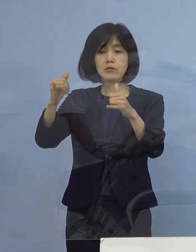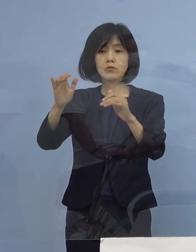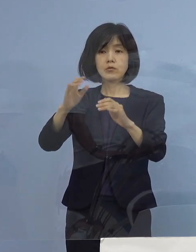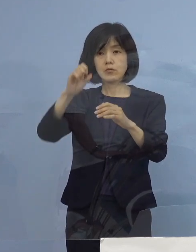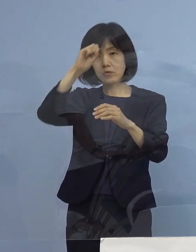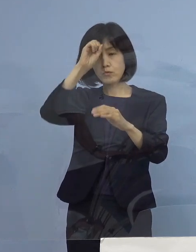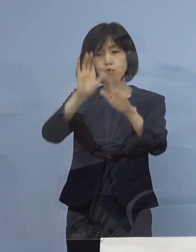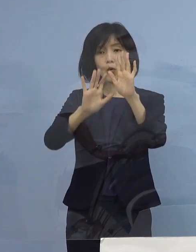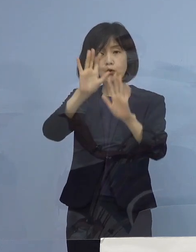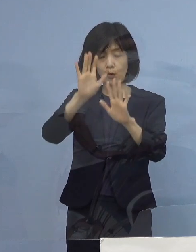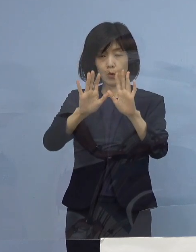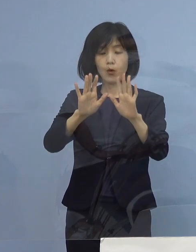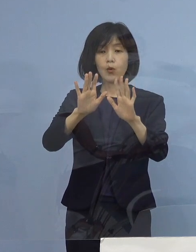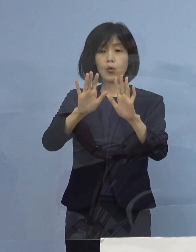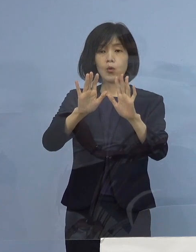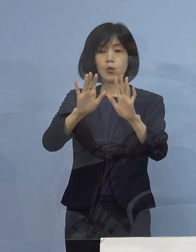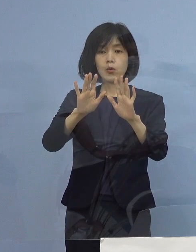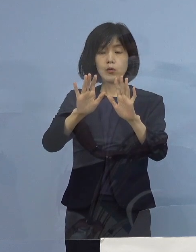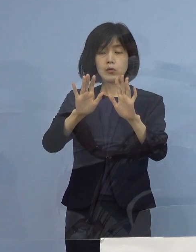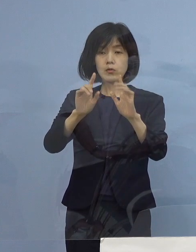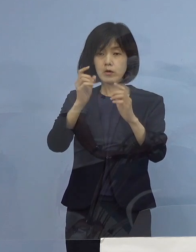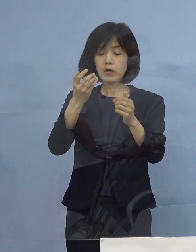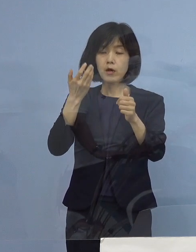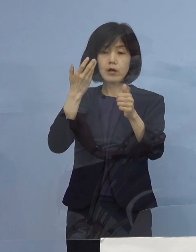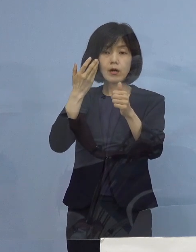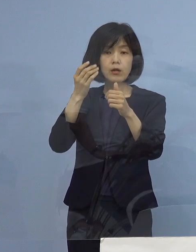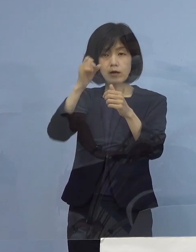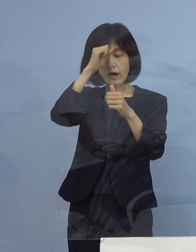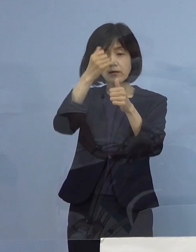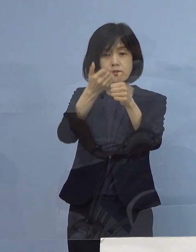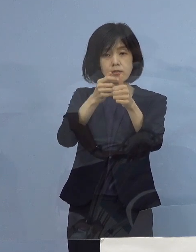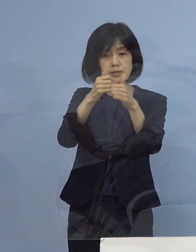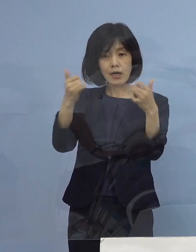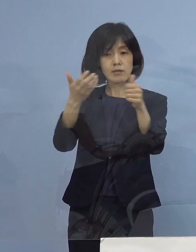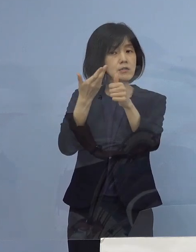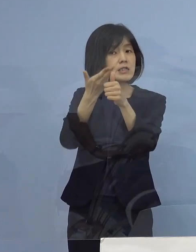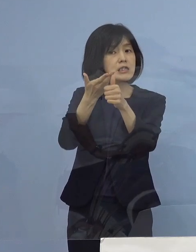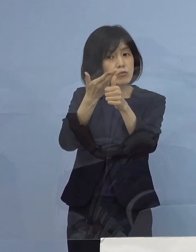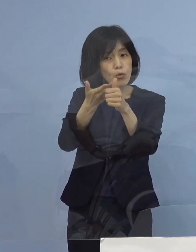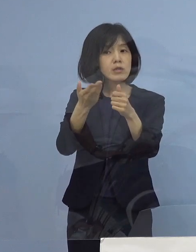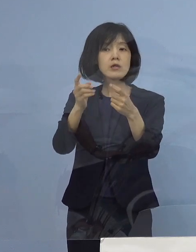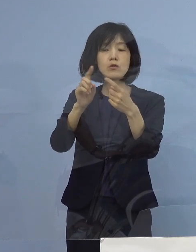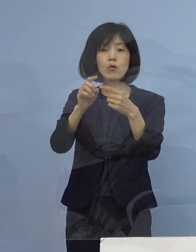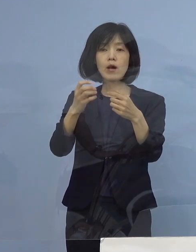もちろん症状の聞き取りをしっかりする あるいはアレルギーがあるのかどうか